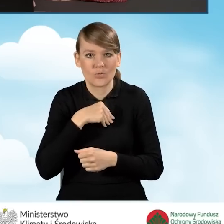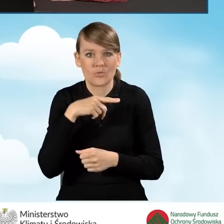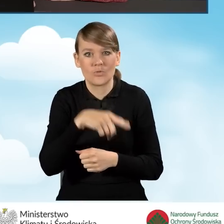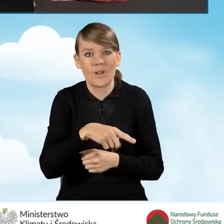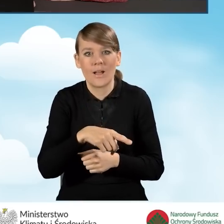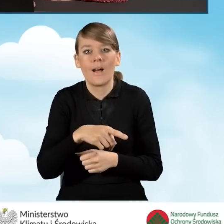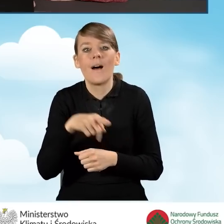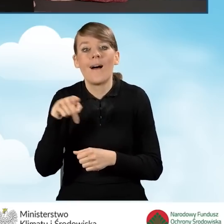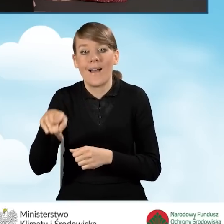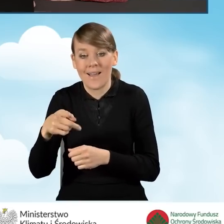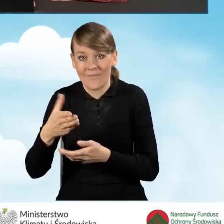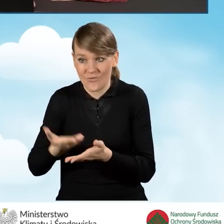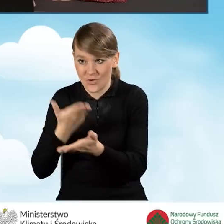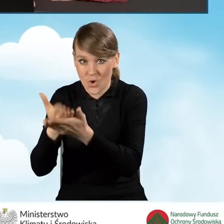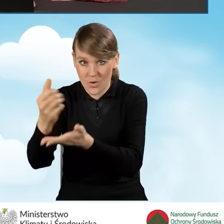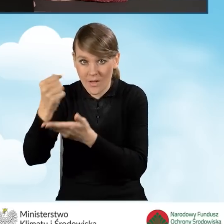przed datą złożenia wniosku o dofinansowanie.